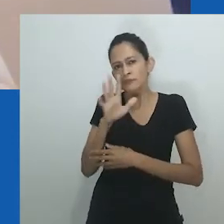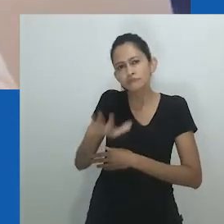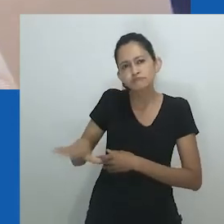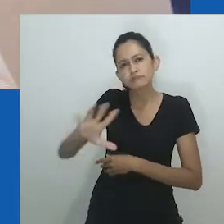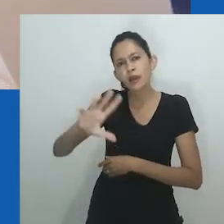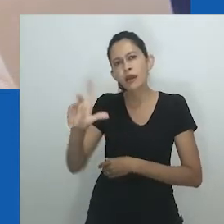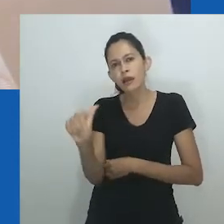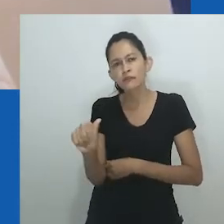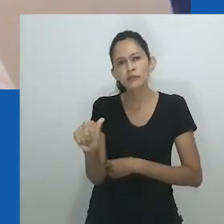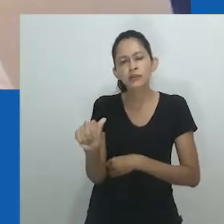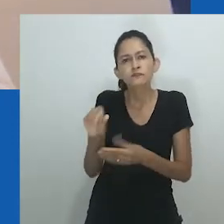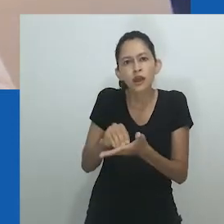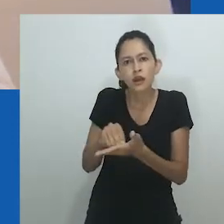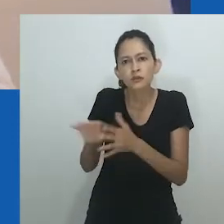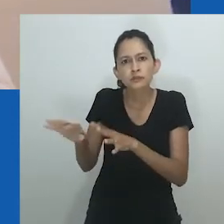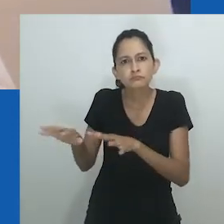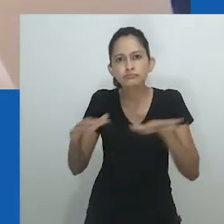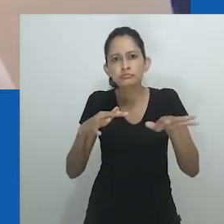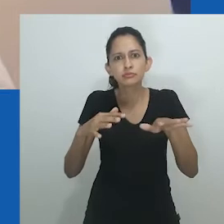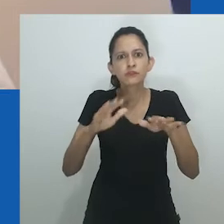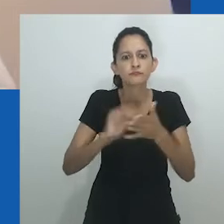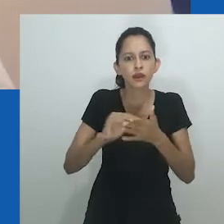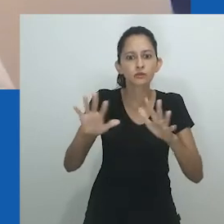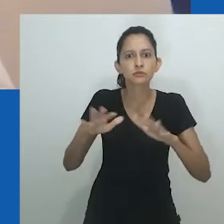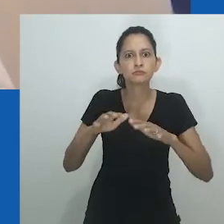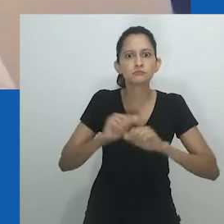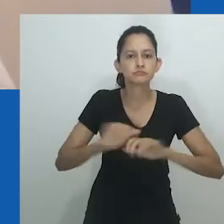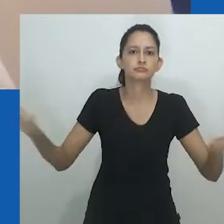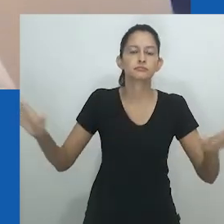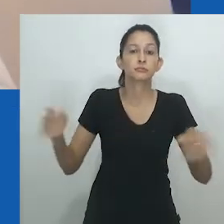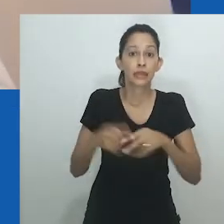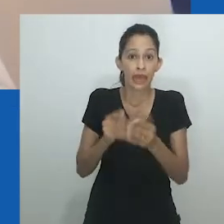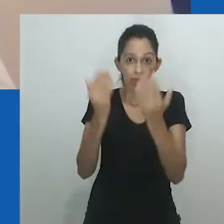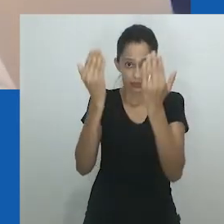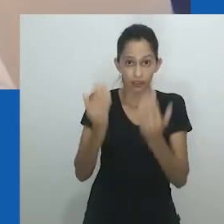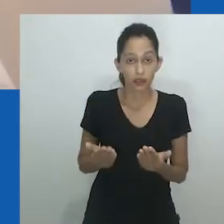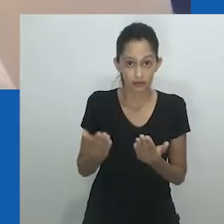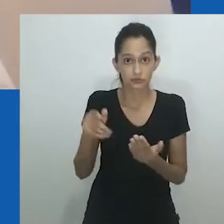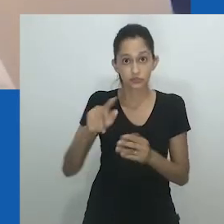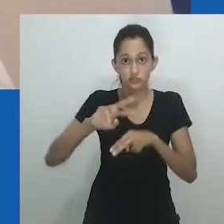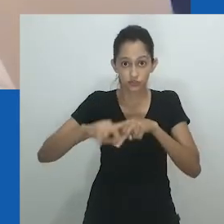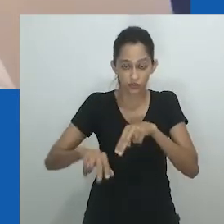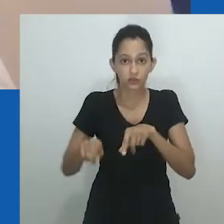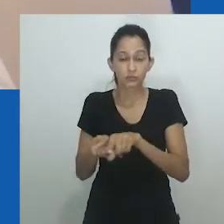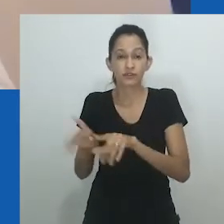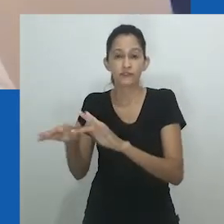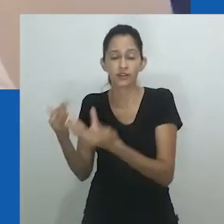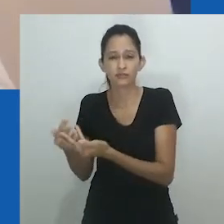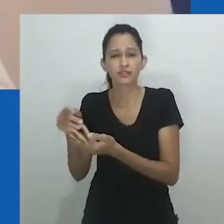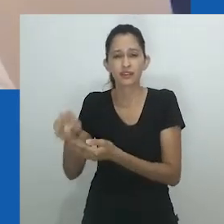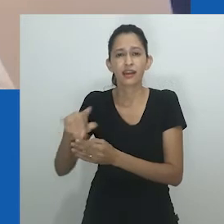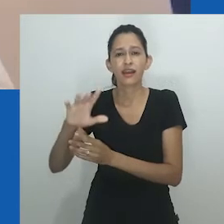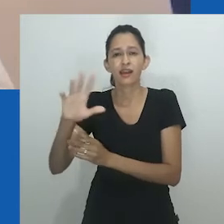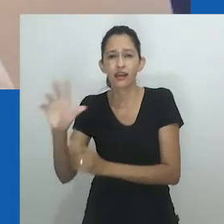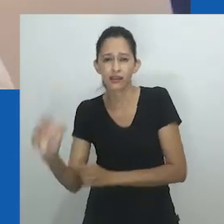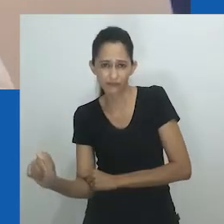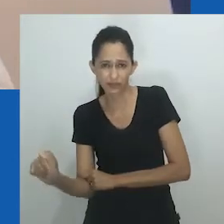No centro da crítica está a lacuna na produção de conhecimento e a desvalorização da formulação teórica produzida fora do Ocidente.